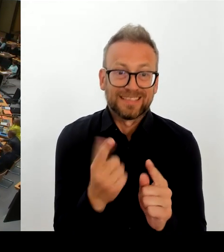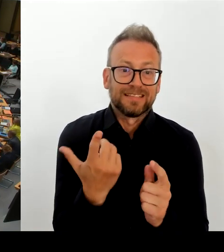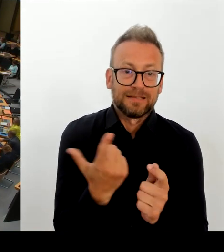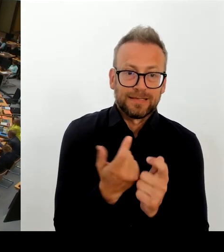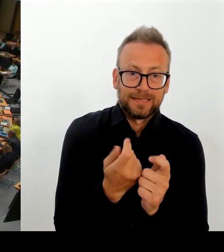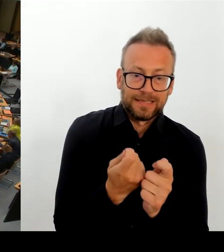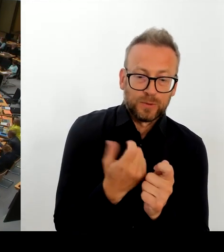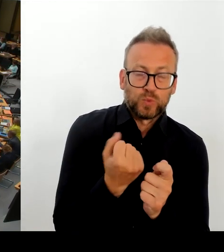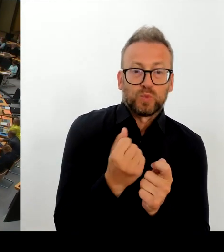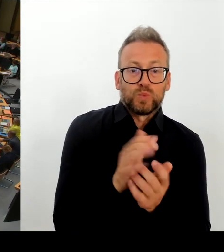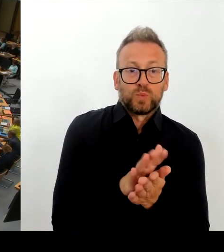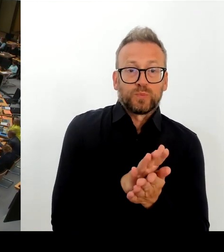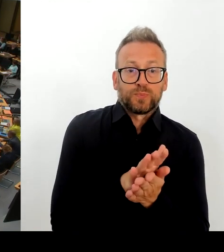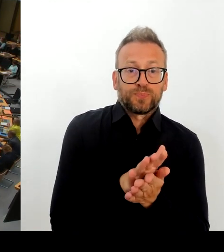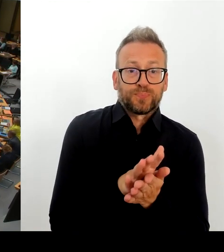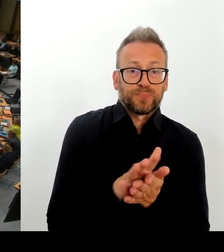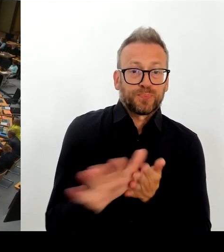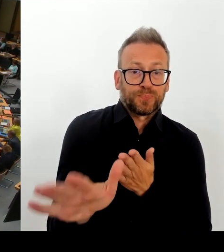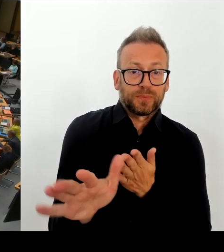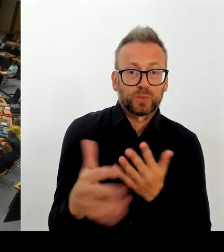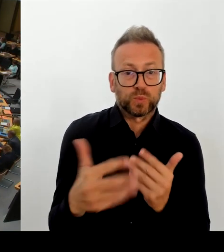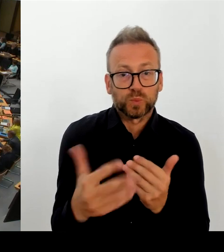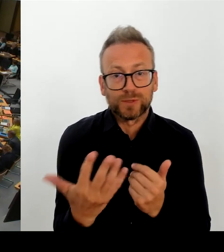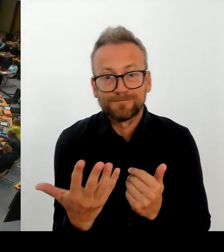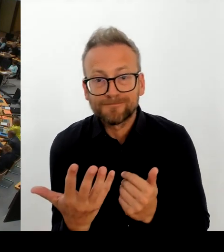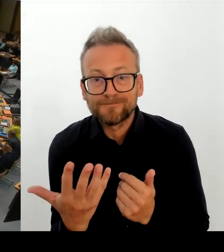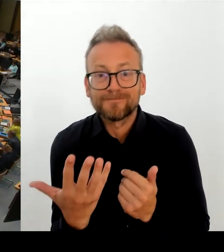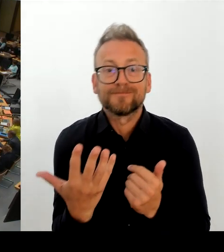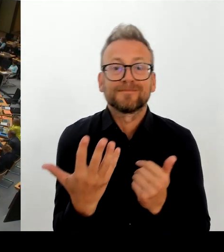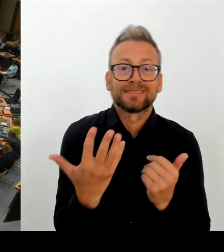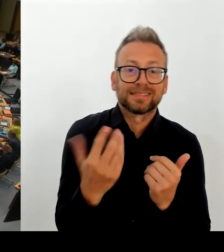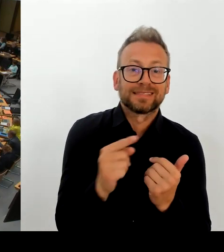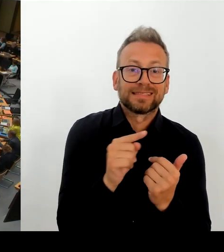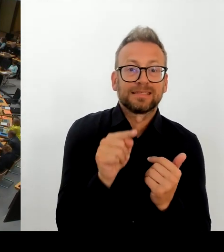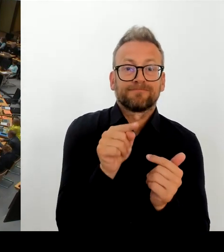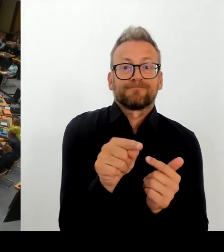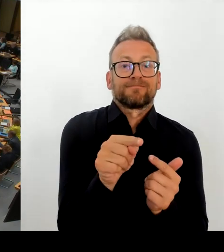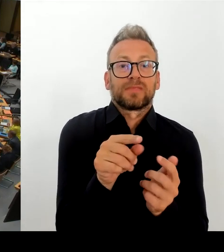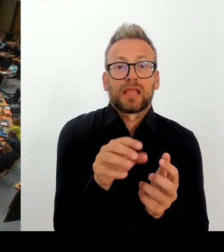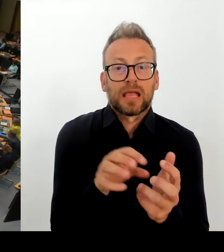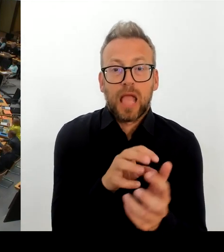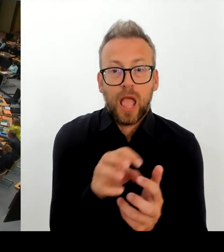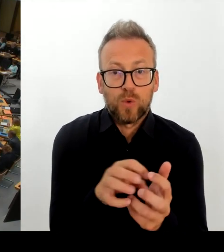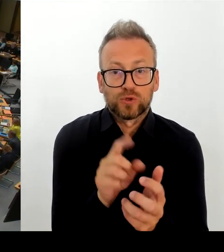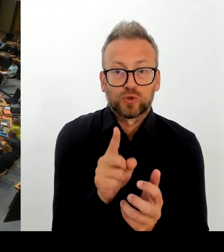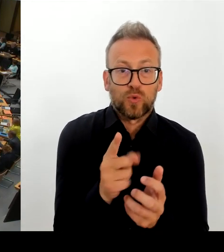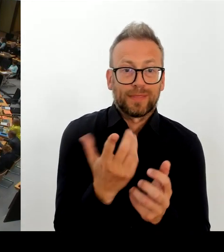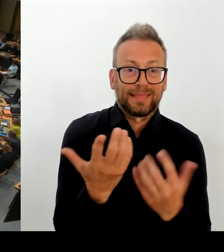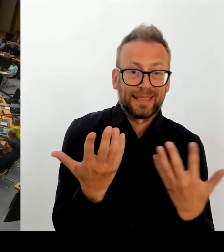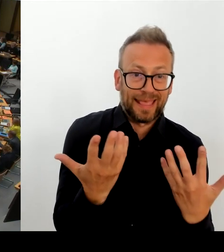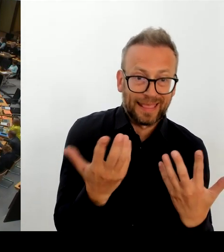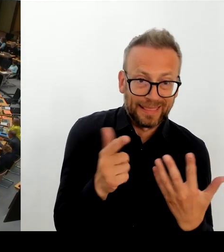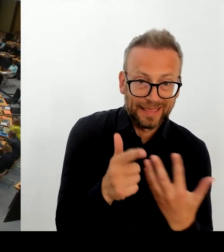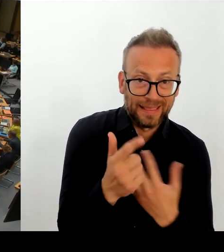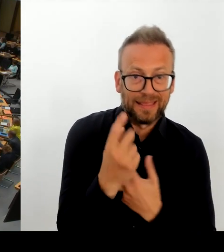Frau Senatorin. Inwiefern war denn der Senat, war Ihr Haus bei der Entscheidung der Bildungsstadträtin, den MAB nicht